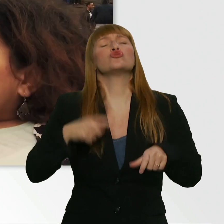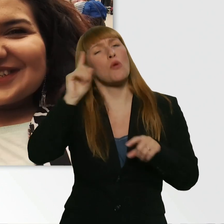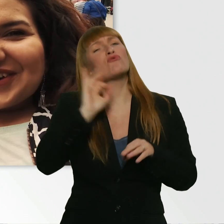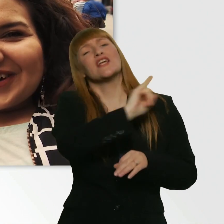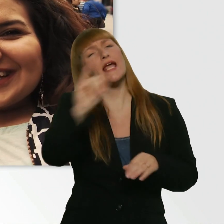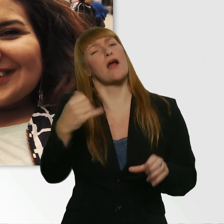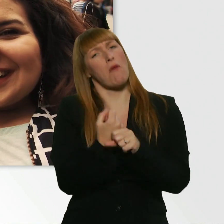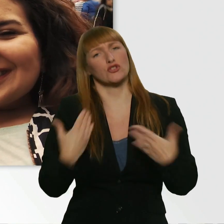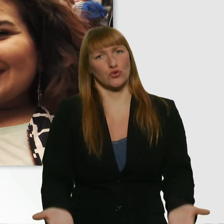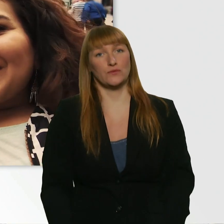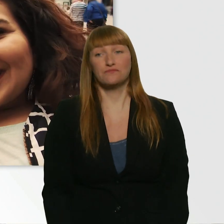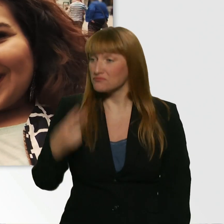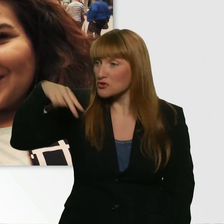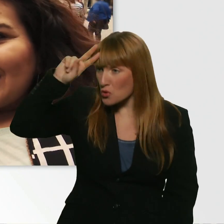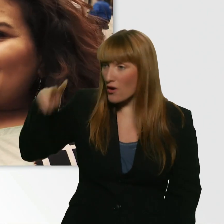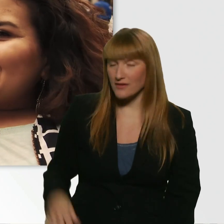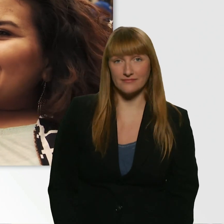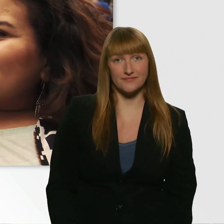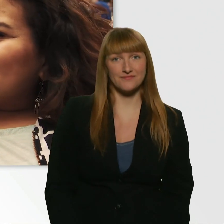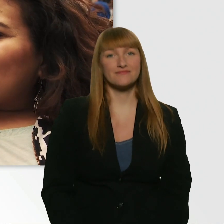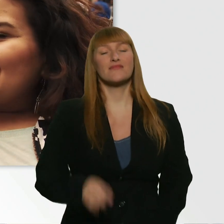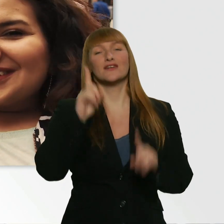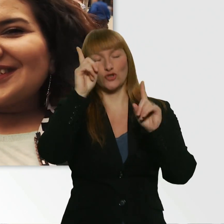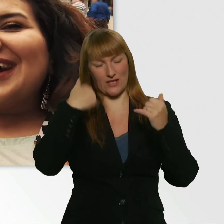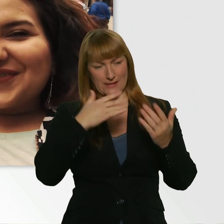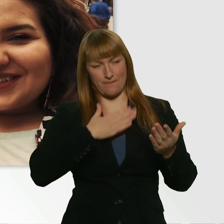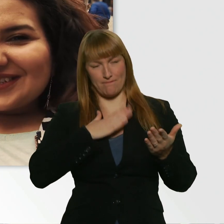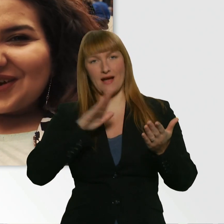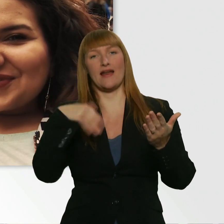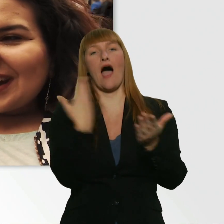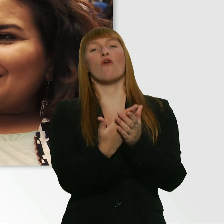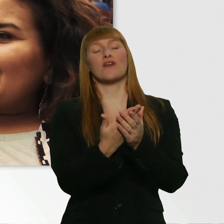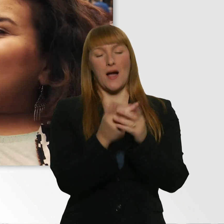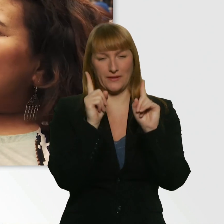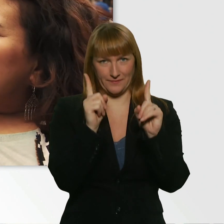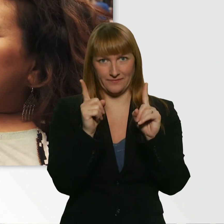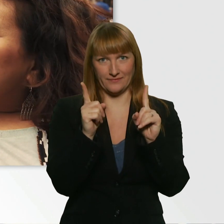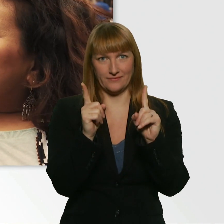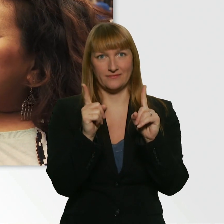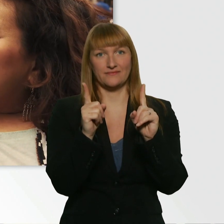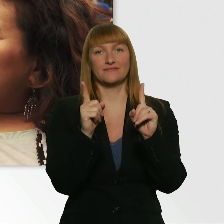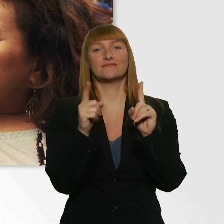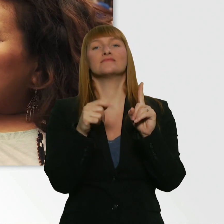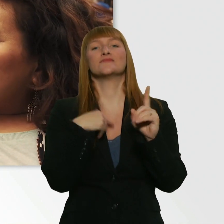So, ich stell dir jetzt auch eine Aufgabe. Und ich freu mich sehr auf diese Aufgabe, weil ich sehr gespannt bin.